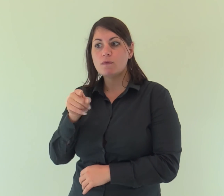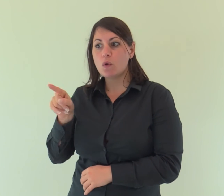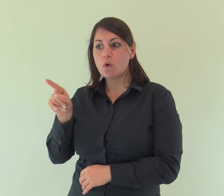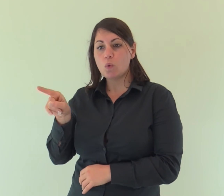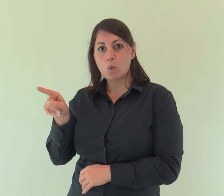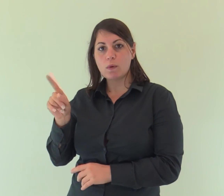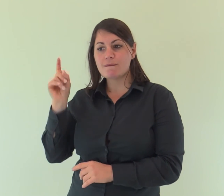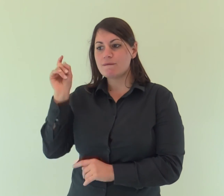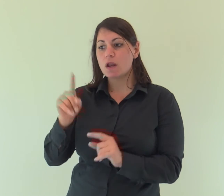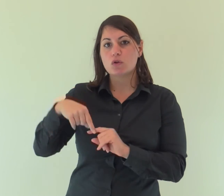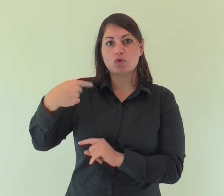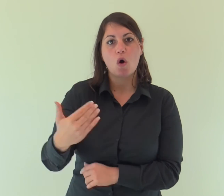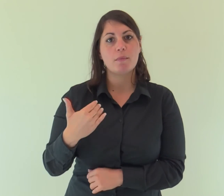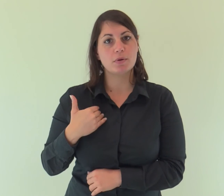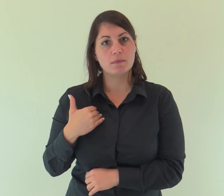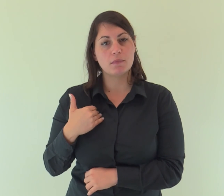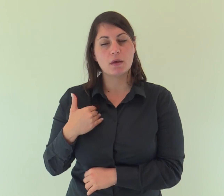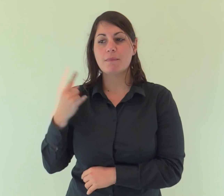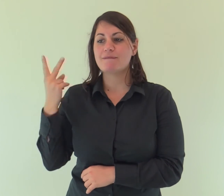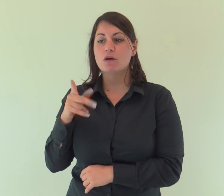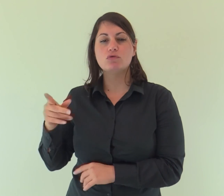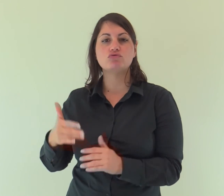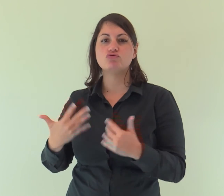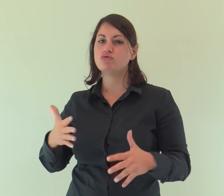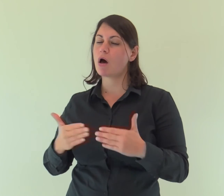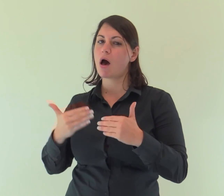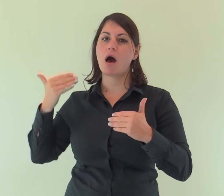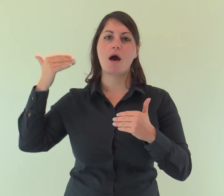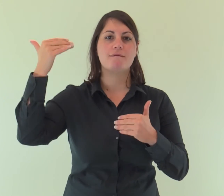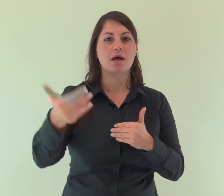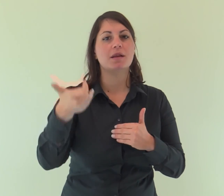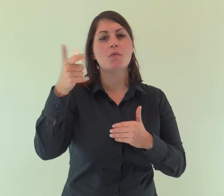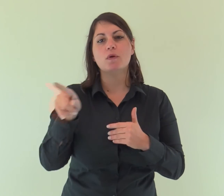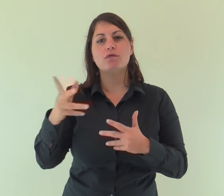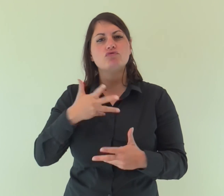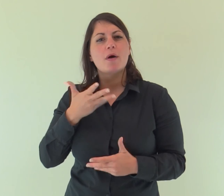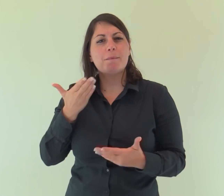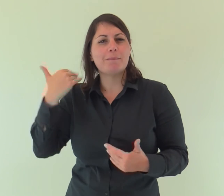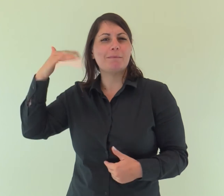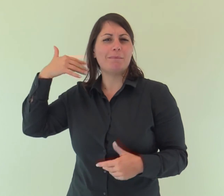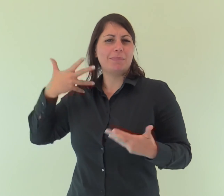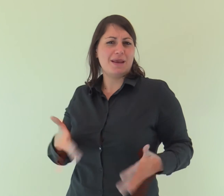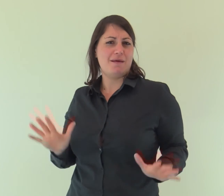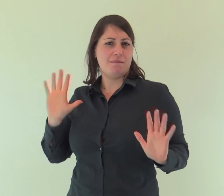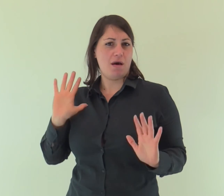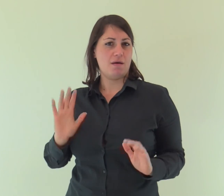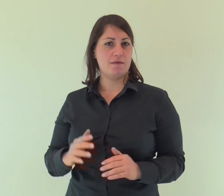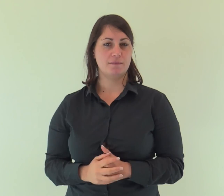Colui che viene dopo di me è avanti a me, perché era prima di me».